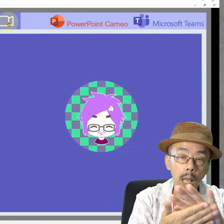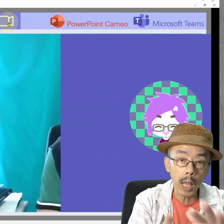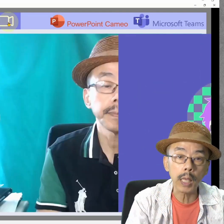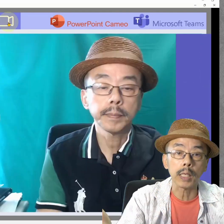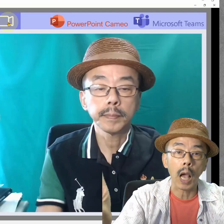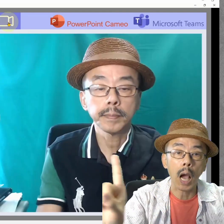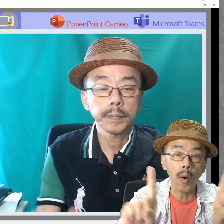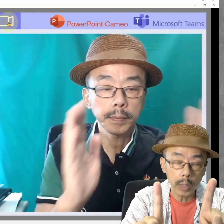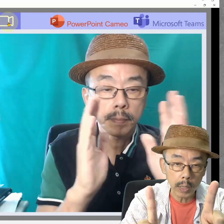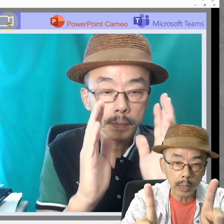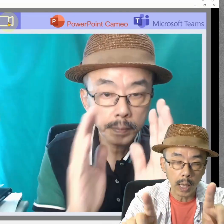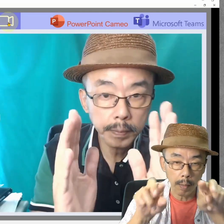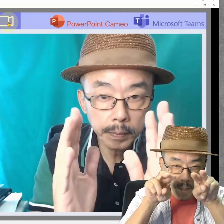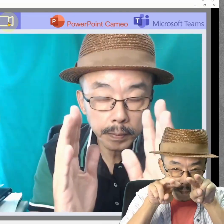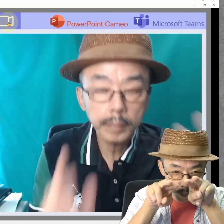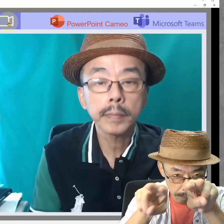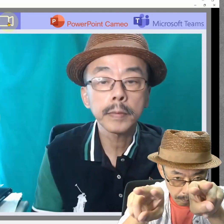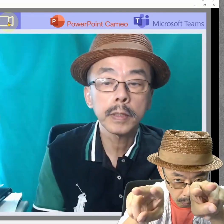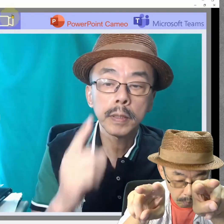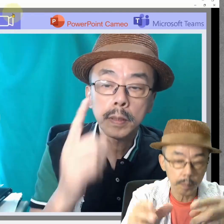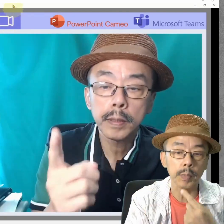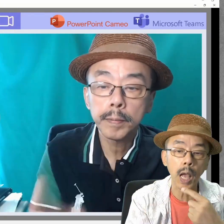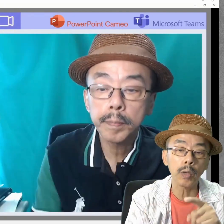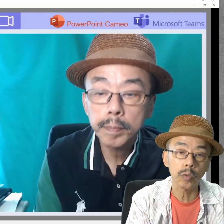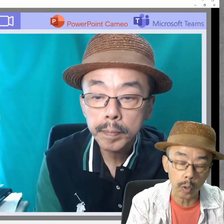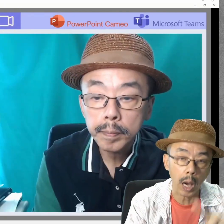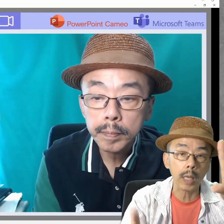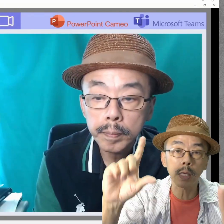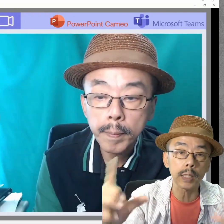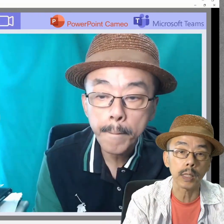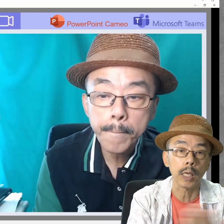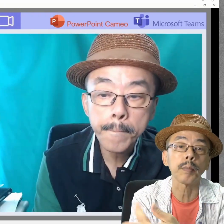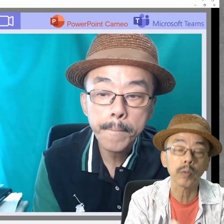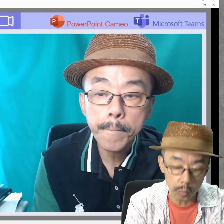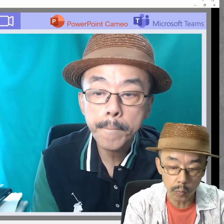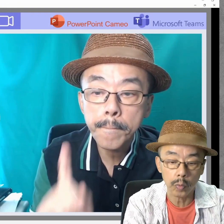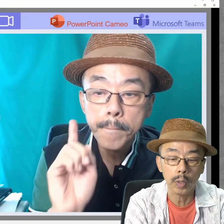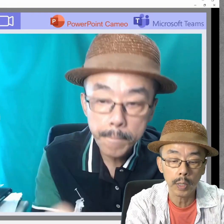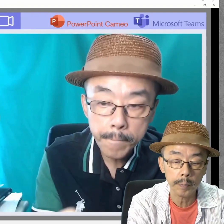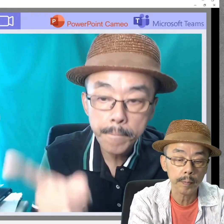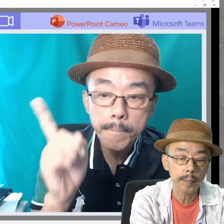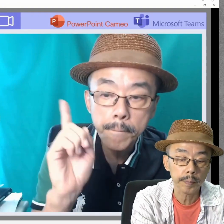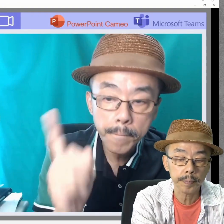そうすると、こんな感じにまっすぐ見つめたきれいな感じになりますね。